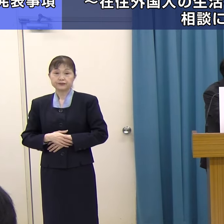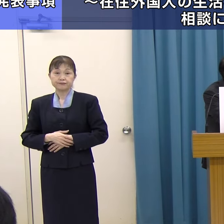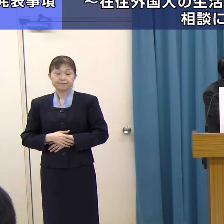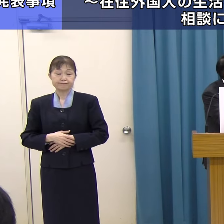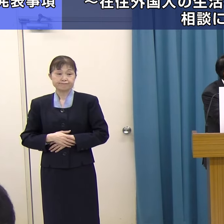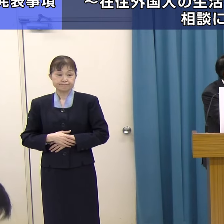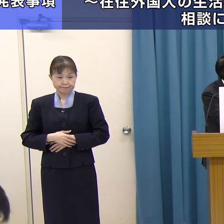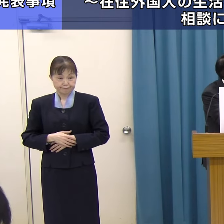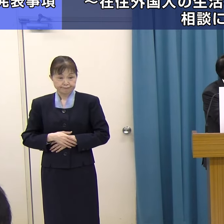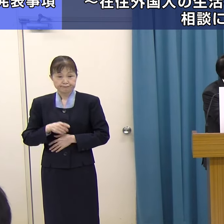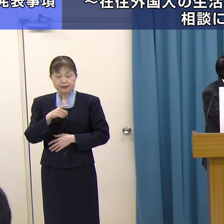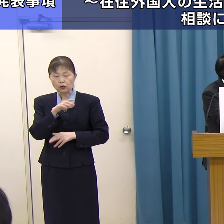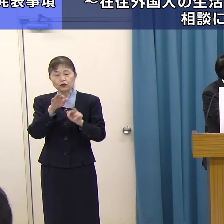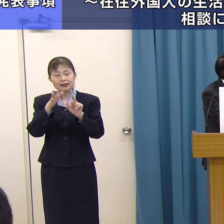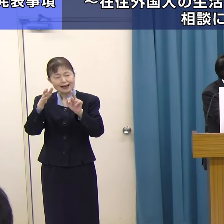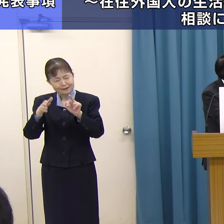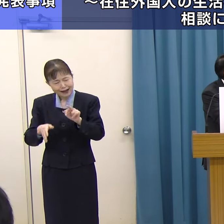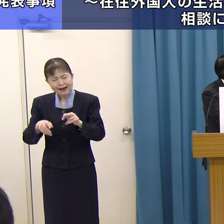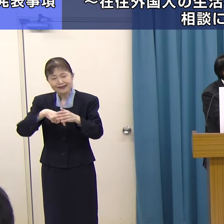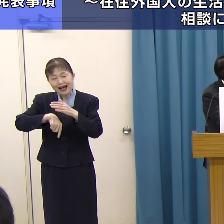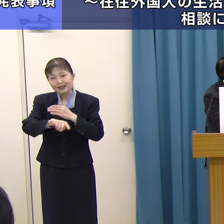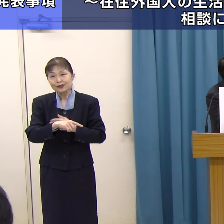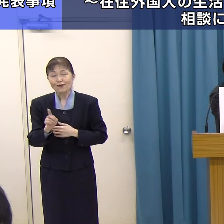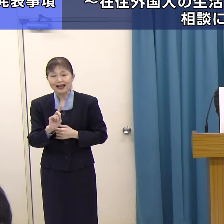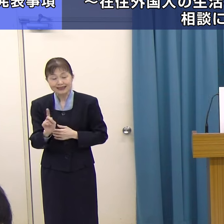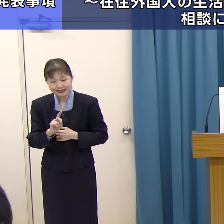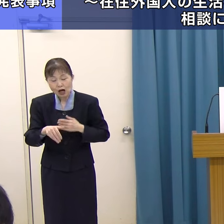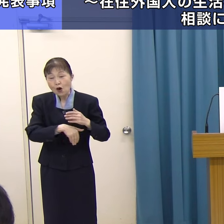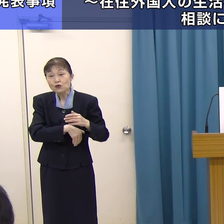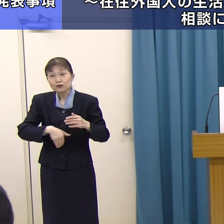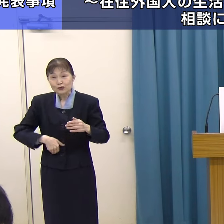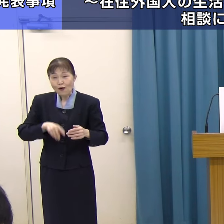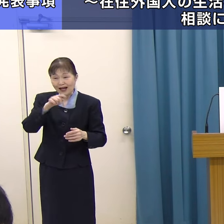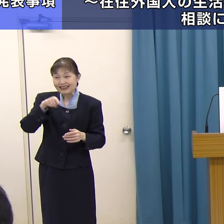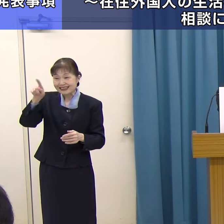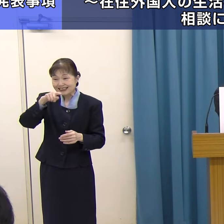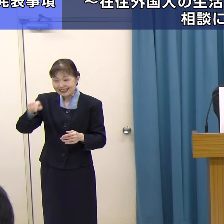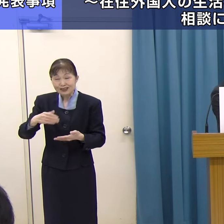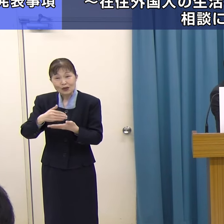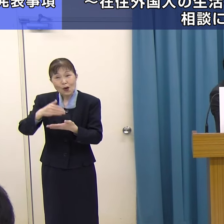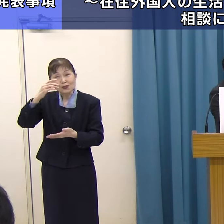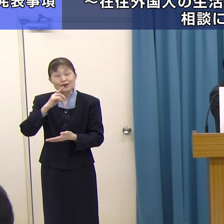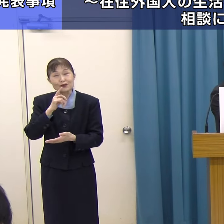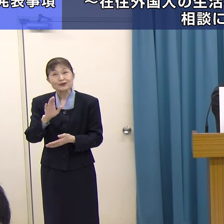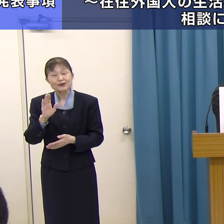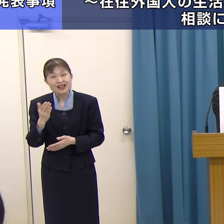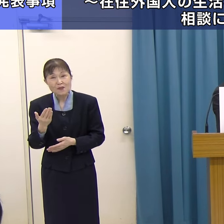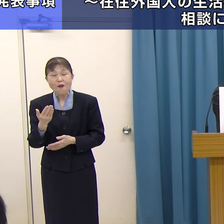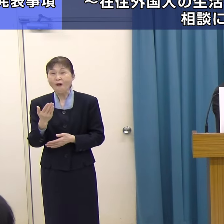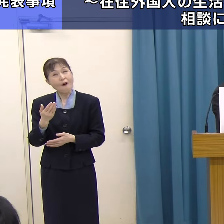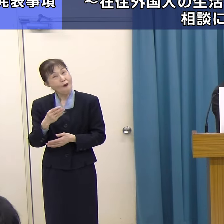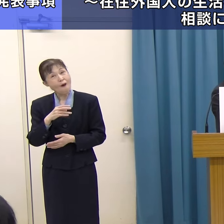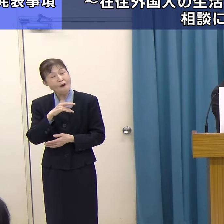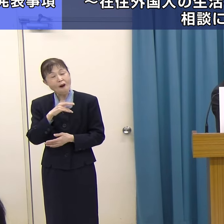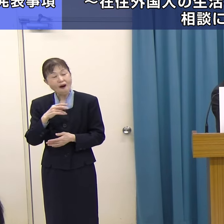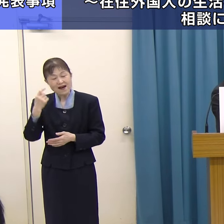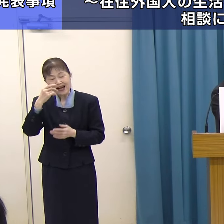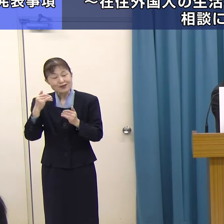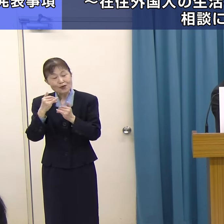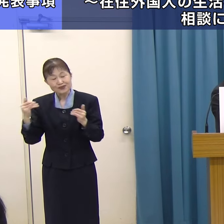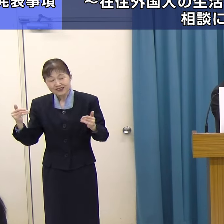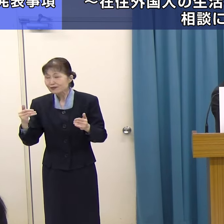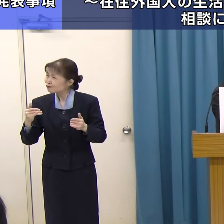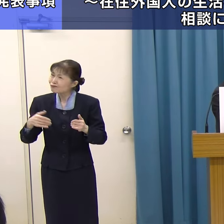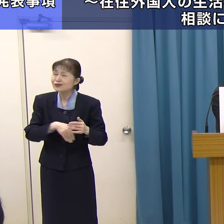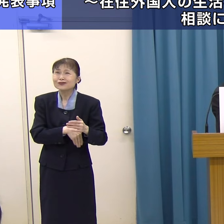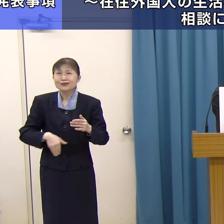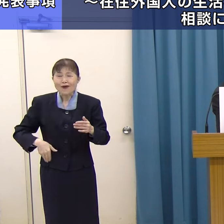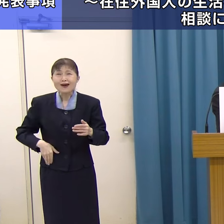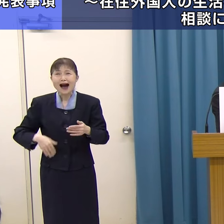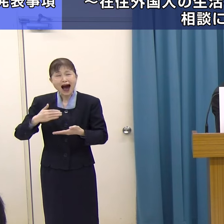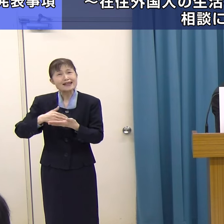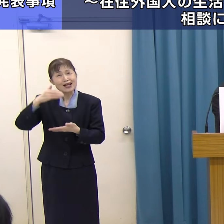「FUKUOKA IS OPENセンター」と言っても、このセンターがどういうものか外国人の方には分かりにくいため、